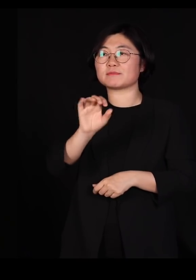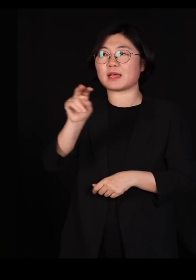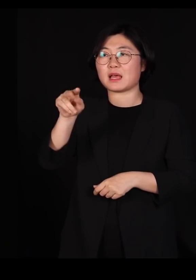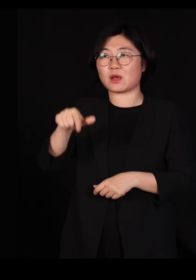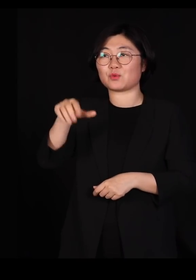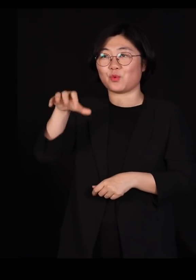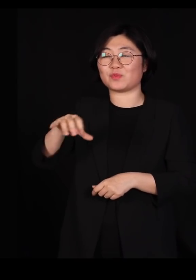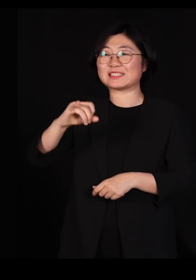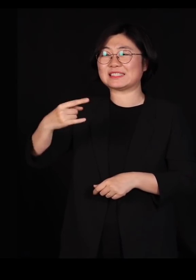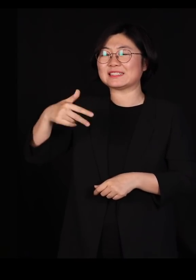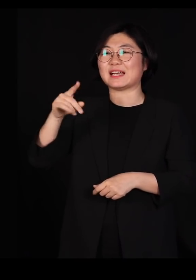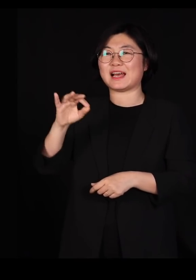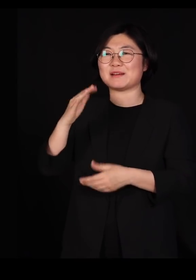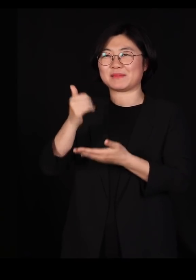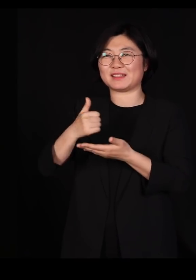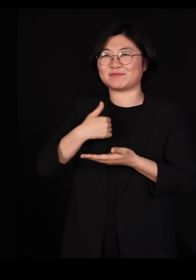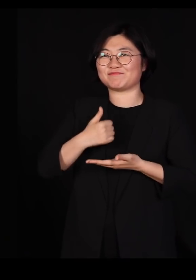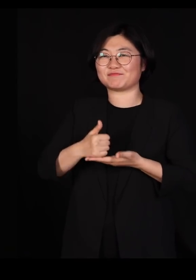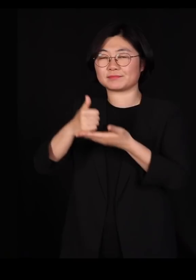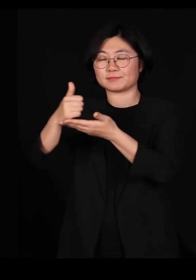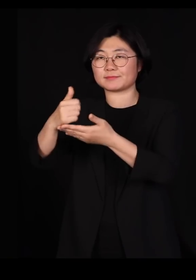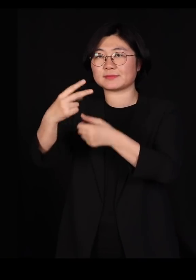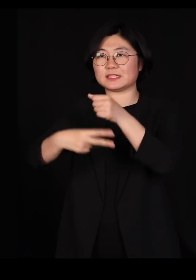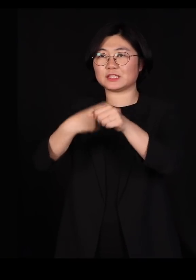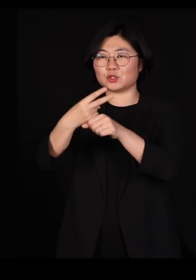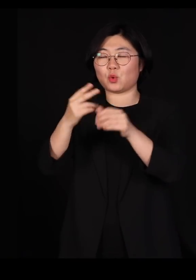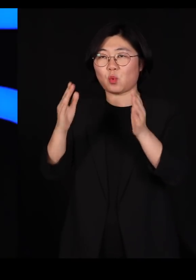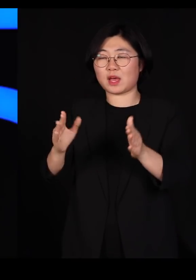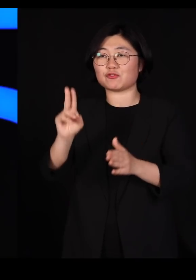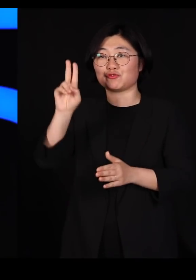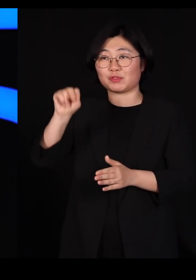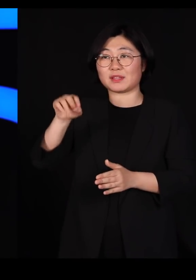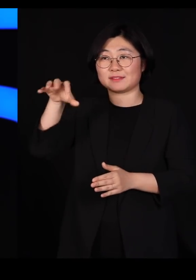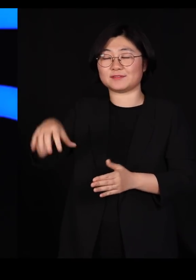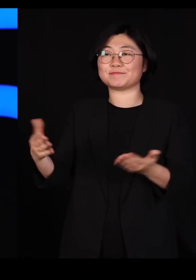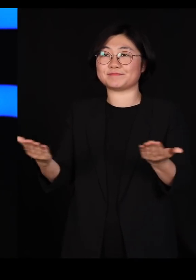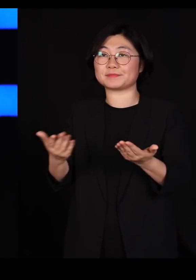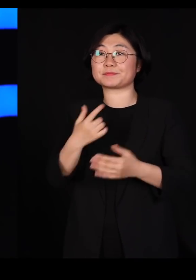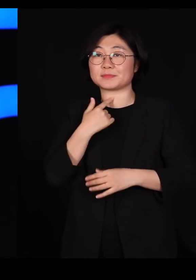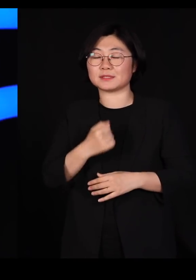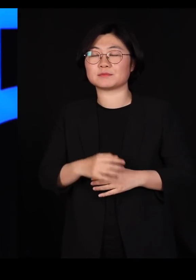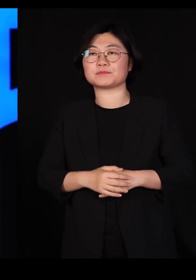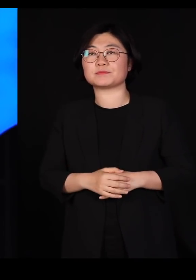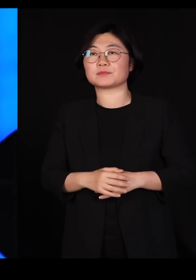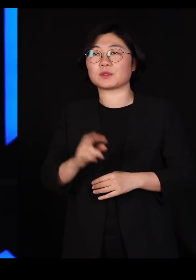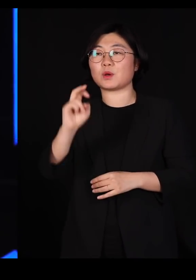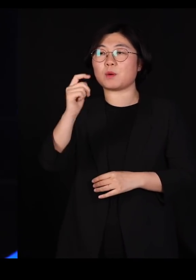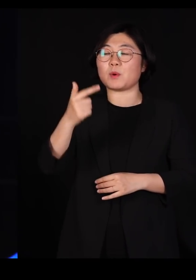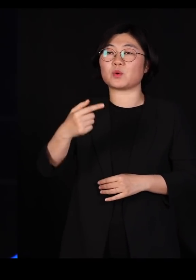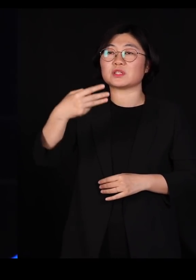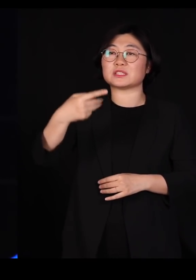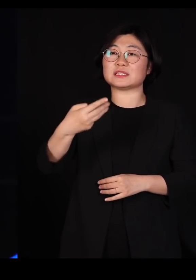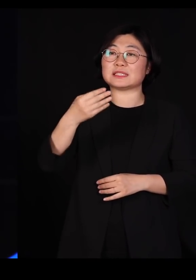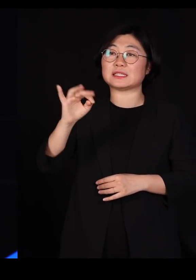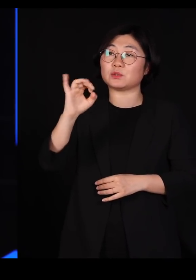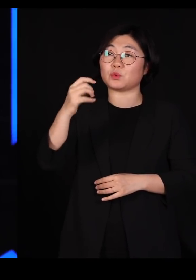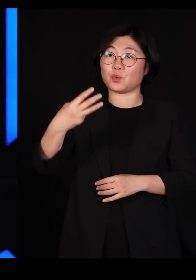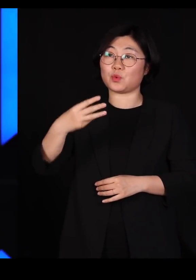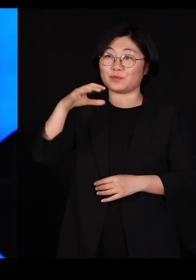한 2년동안 유엔 기구를 좀 운영해봤는데요 그때 몬트리올에 가서 회의를 한 번 하다가